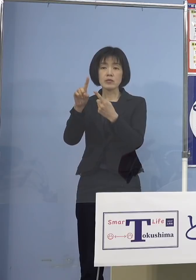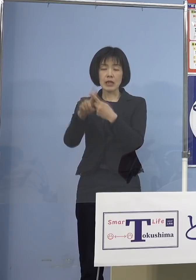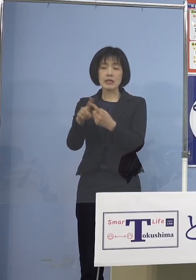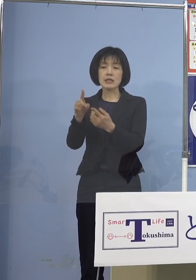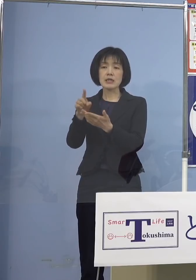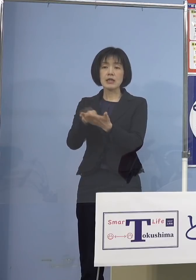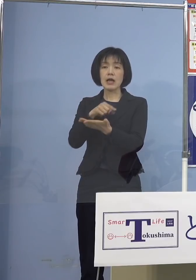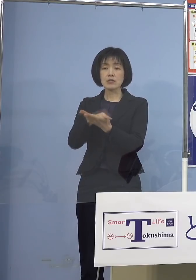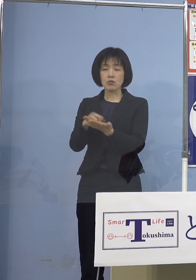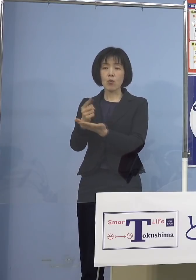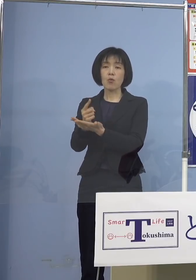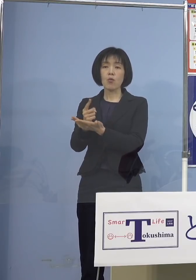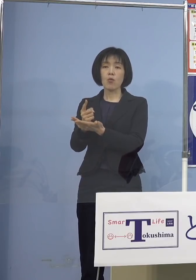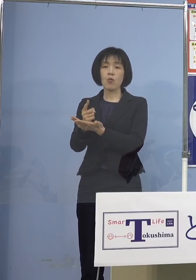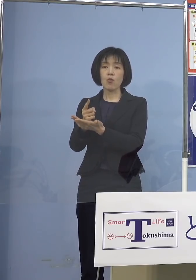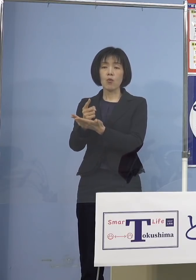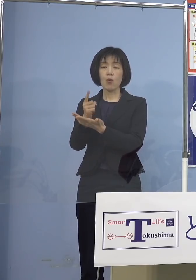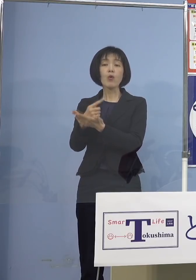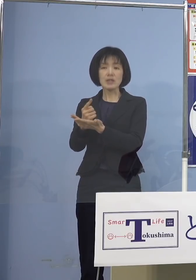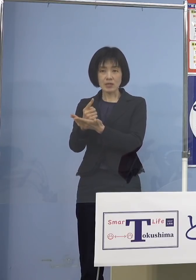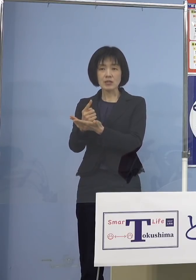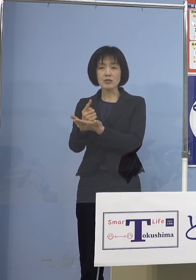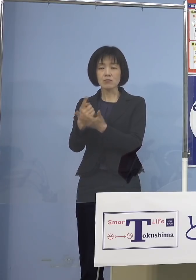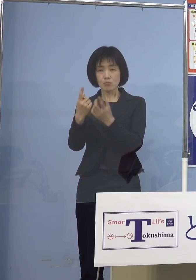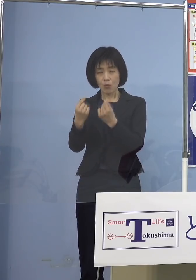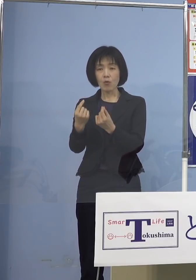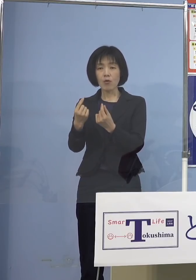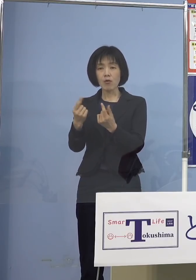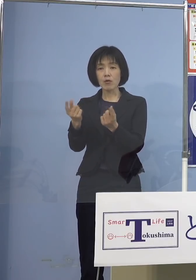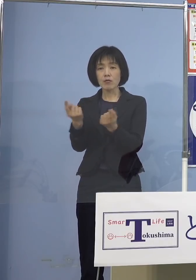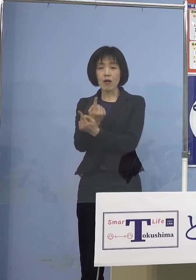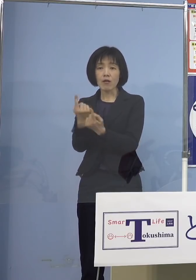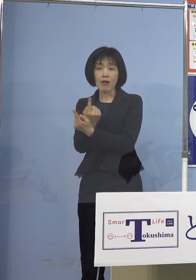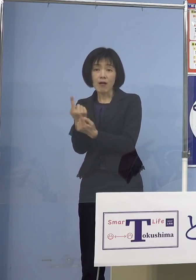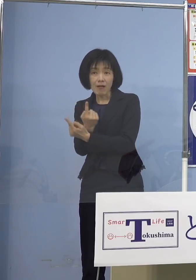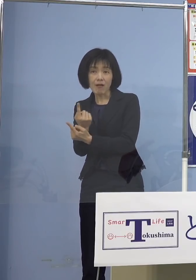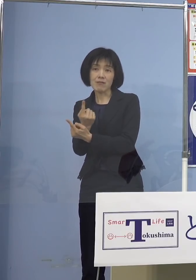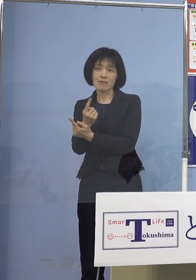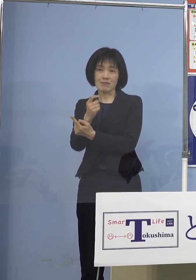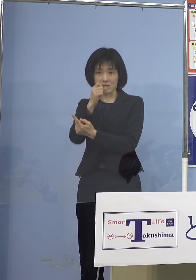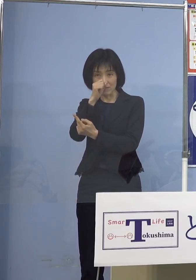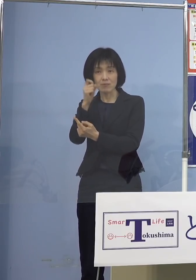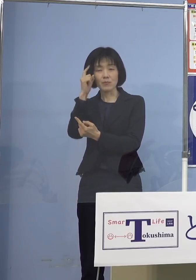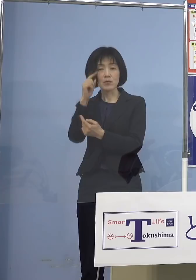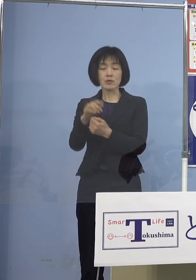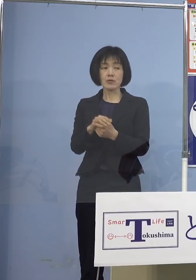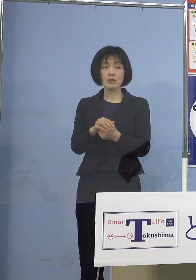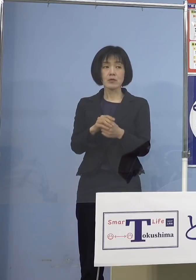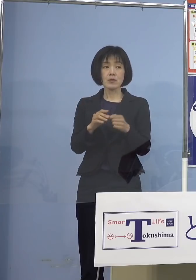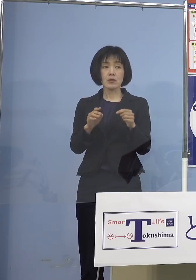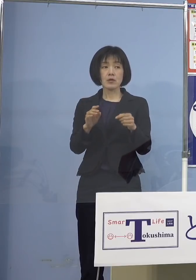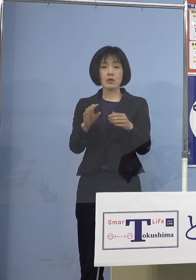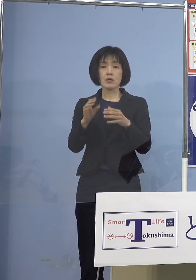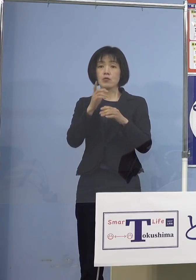私も強く申し上げた ところでもあります （読売新聞社） 県内4日連続200人超というところ